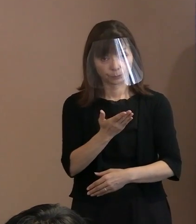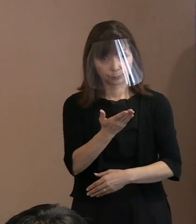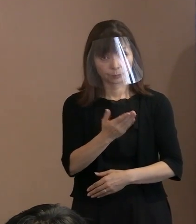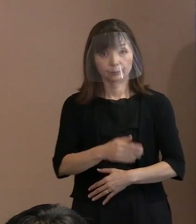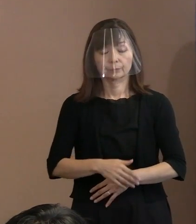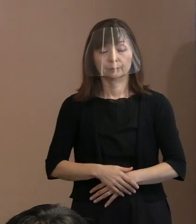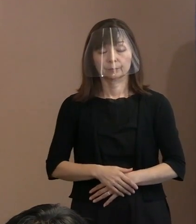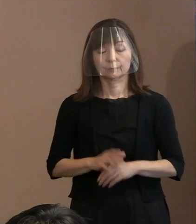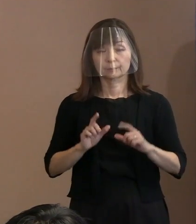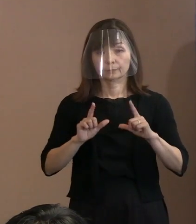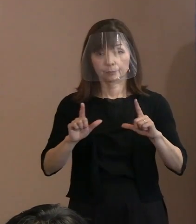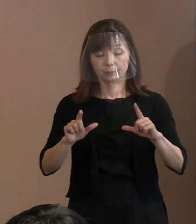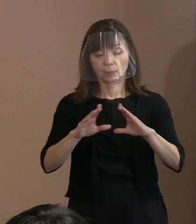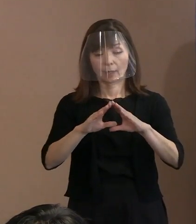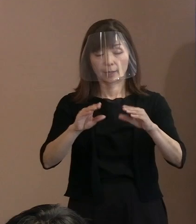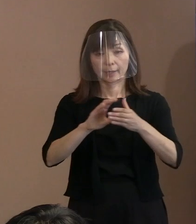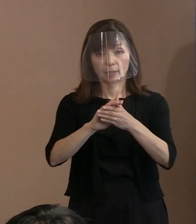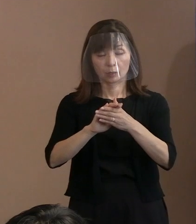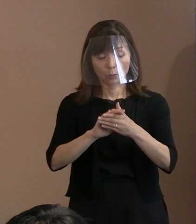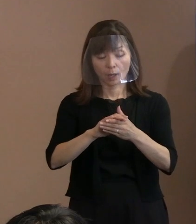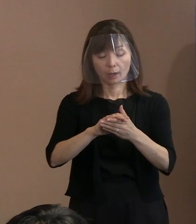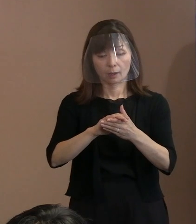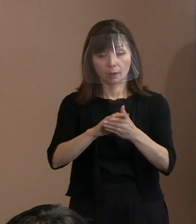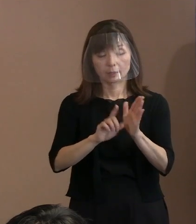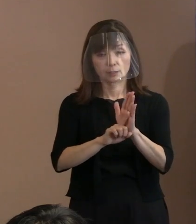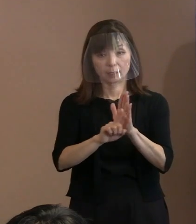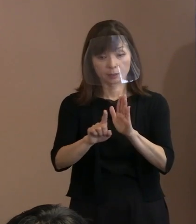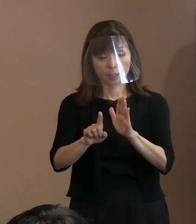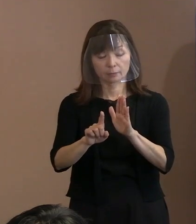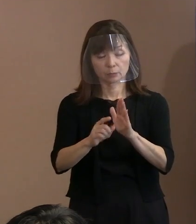(市長)これは 平和宣言を書く直前のプロセスを